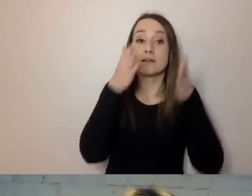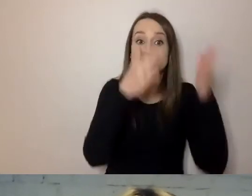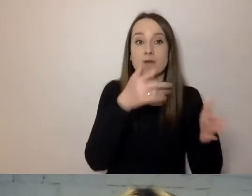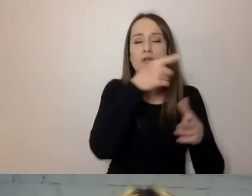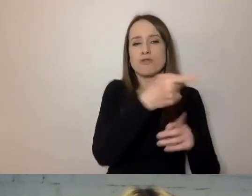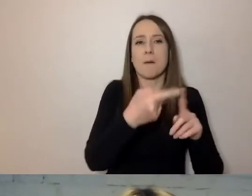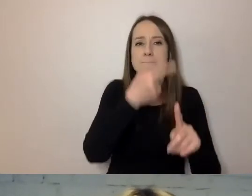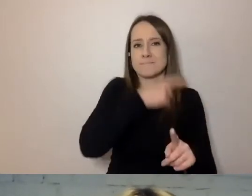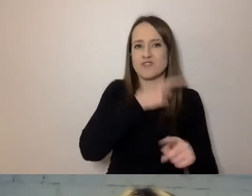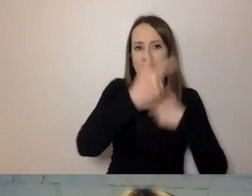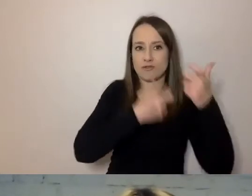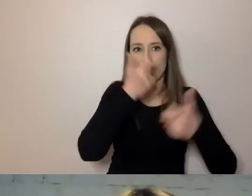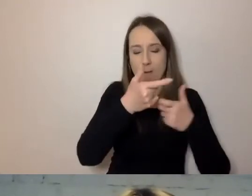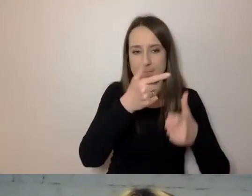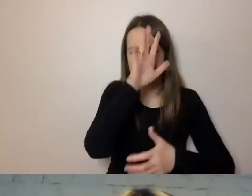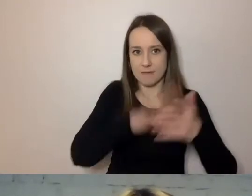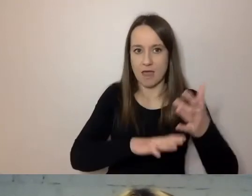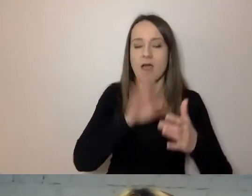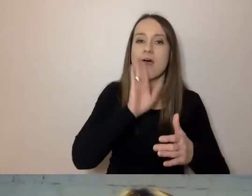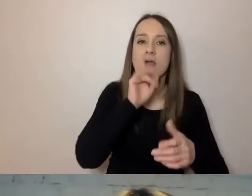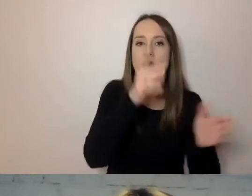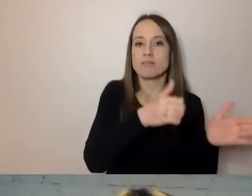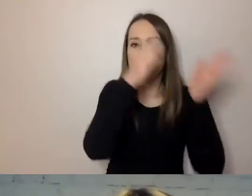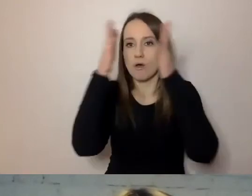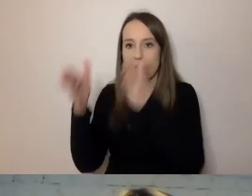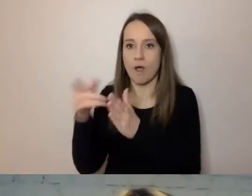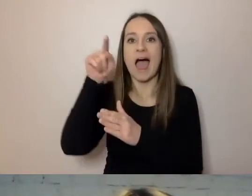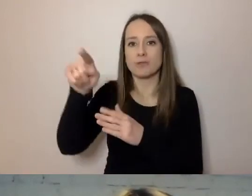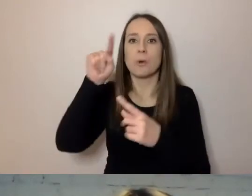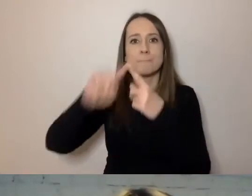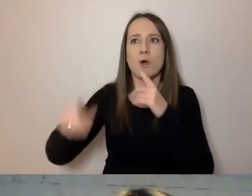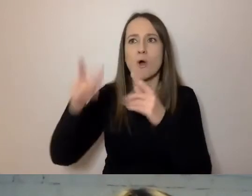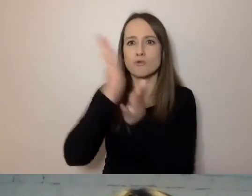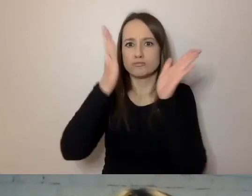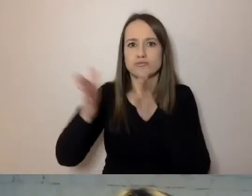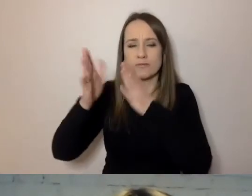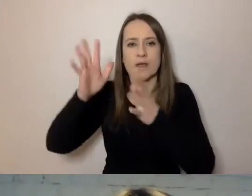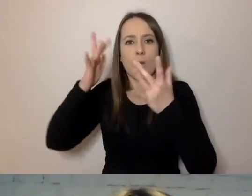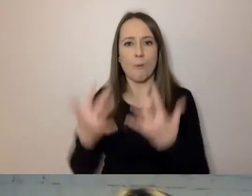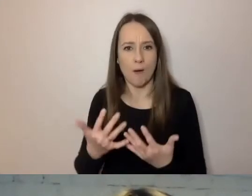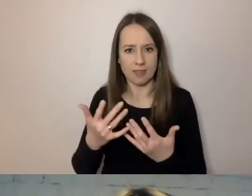To nie jest dokument, który był wysłany, tylko wypracowany w projekcie. Czym się różnią?